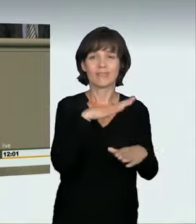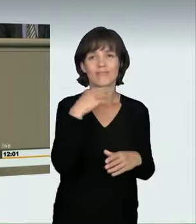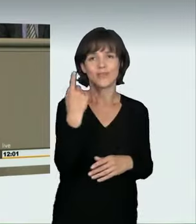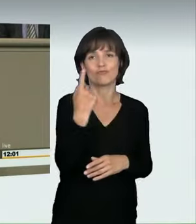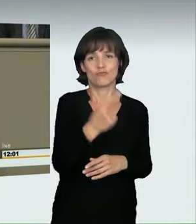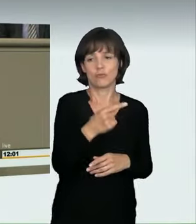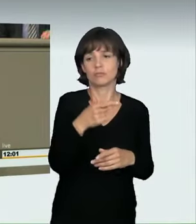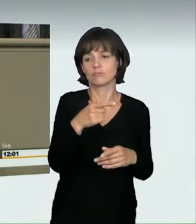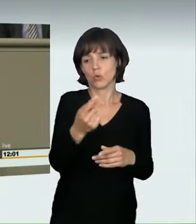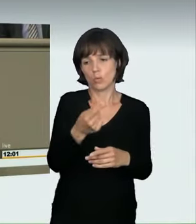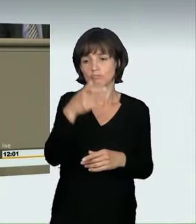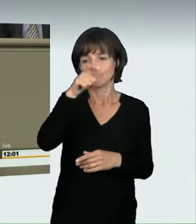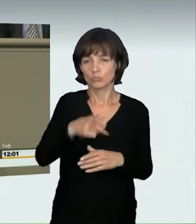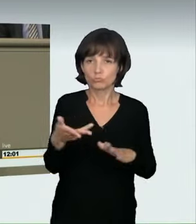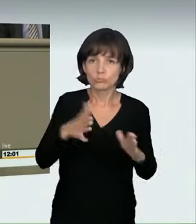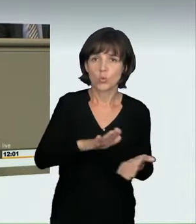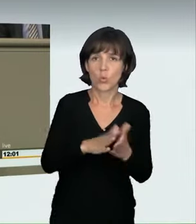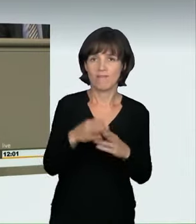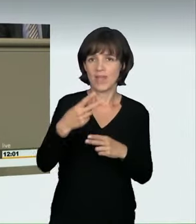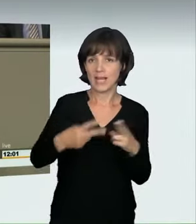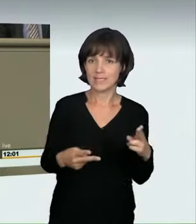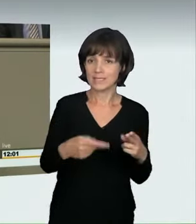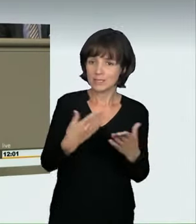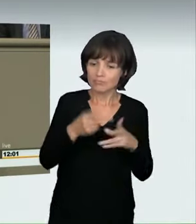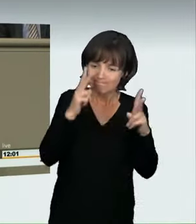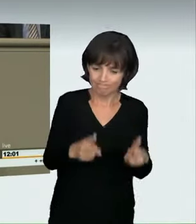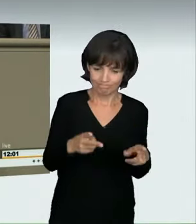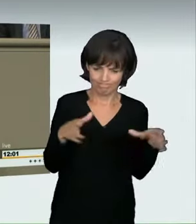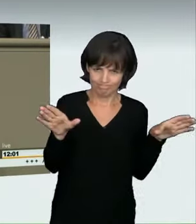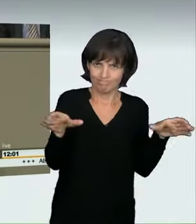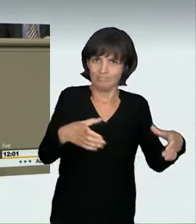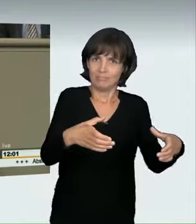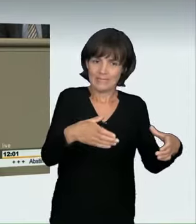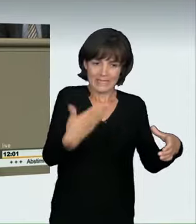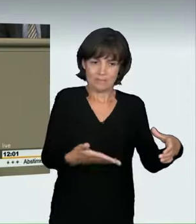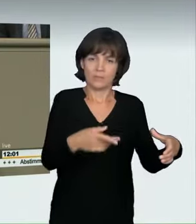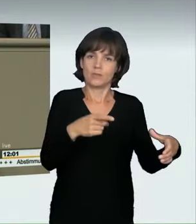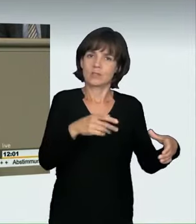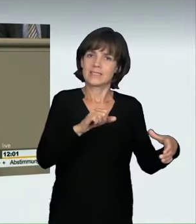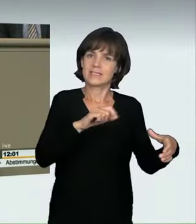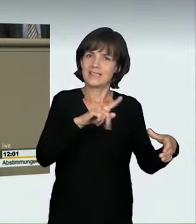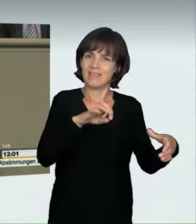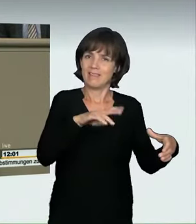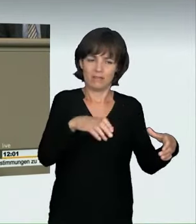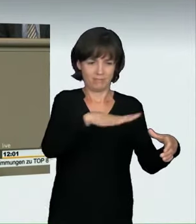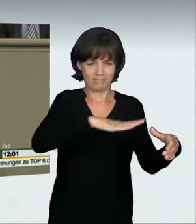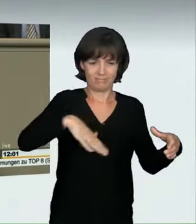Es gibt vielerorts eine regelrechte Raser-Szene, die sich über Chatdienste verabredet. Wir als Gesetzgeber müssen handeln